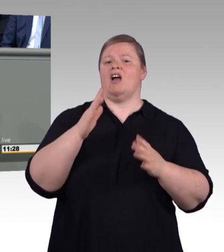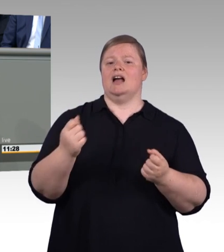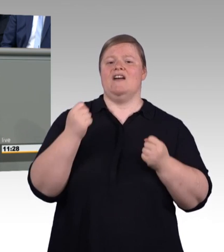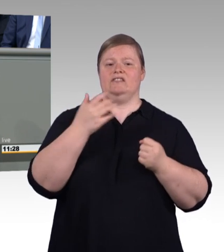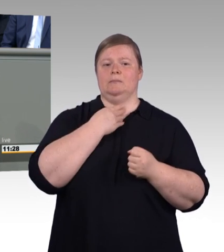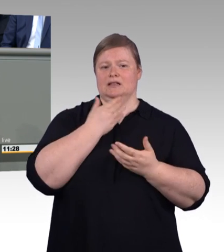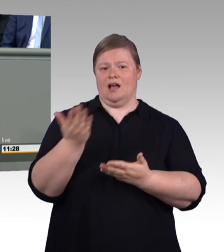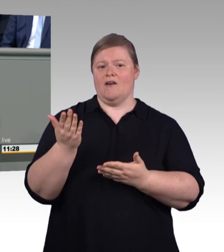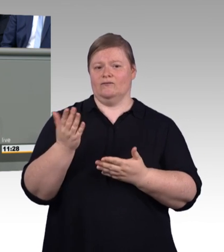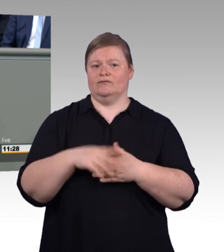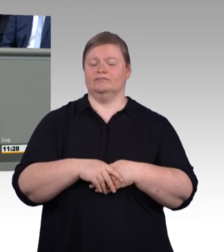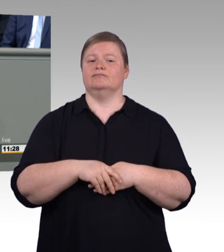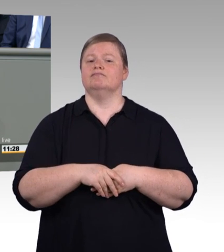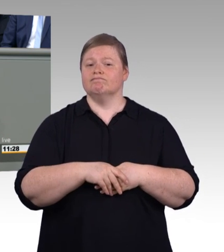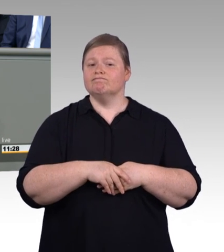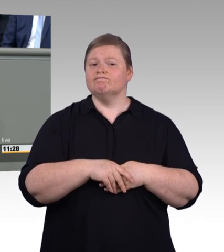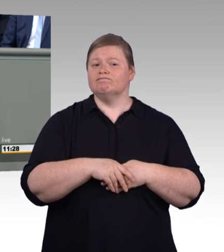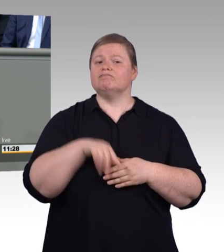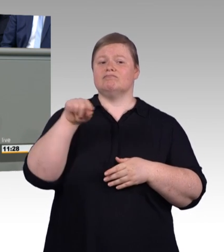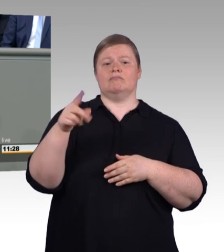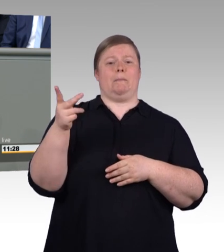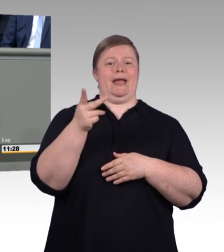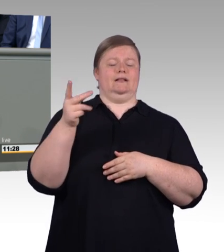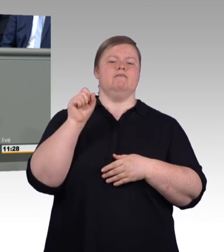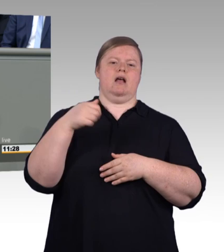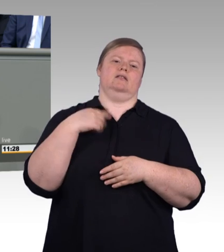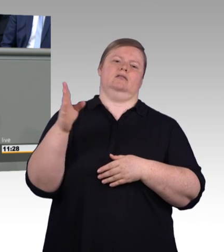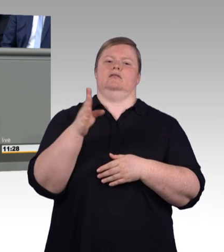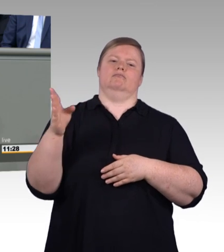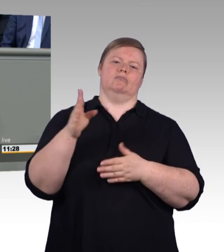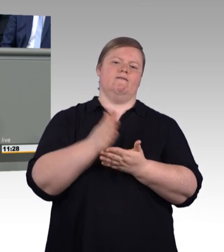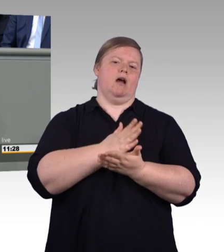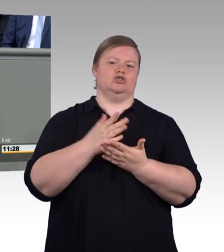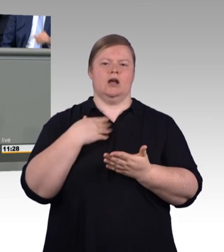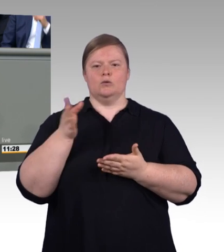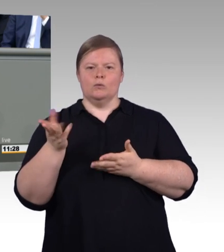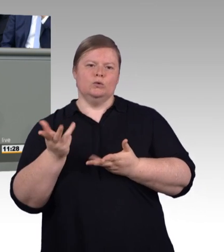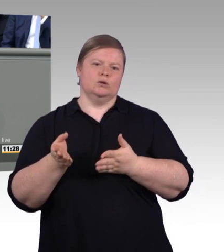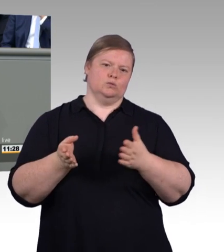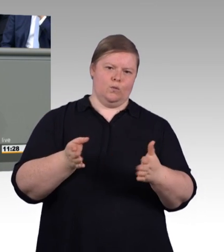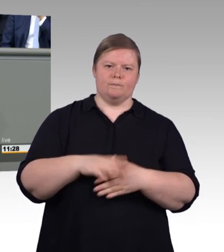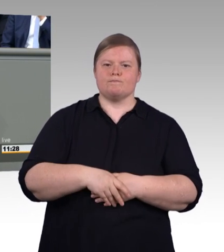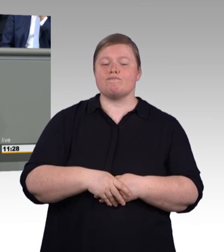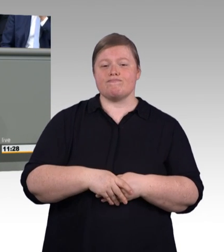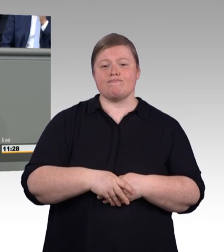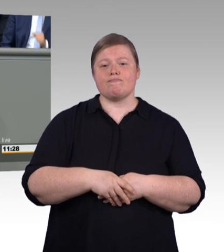wir sichern die Attraktivität der beruflichen Bildung für die Zukunft, wir geben ihr den Stellenwert, der ihr wirklich zusteht.